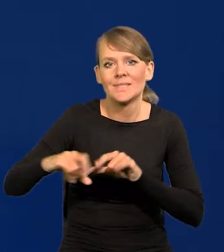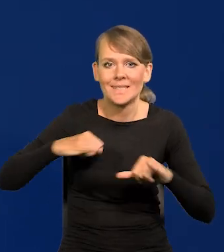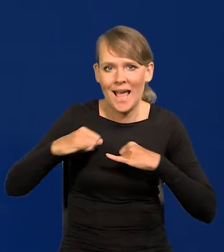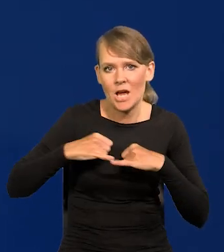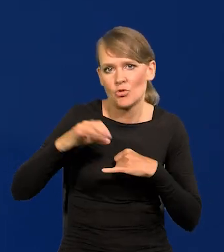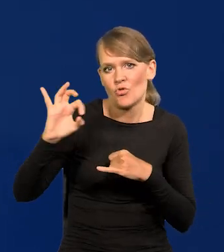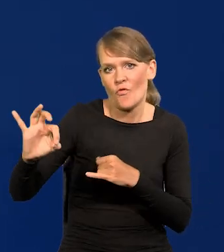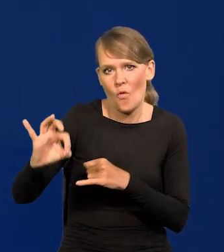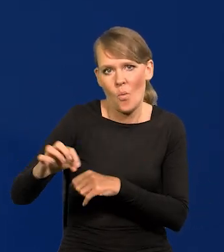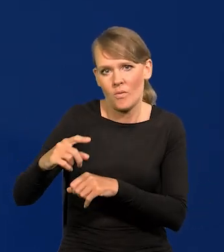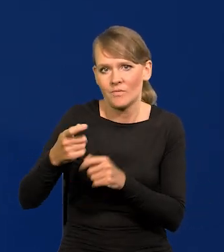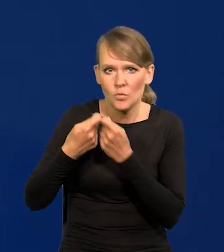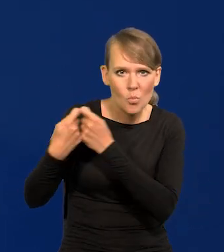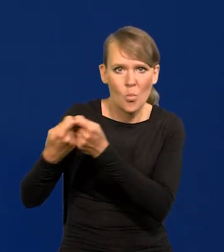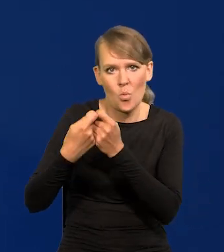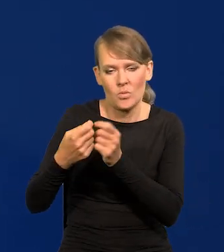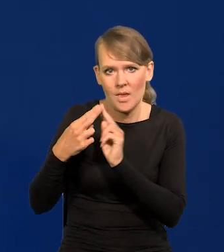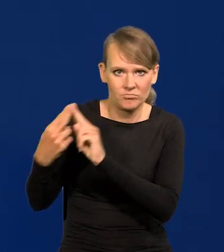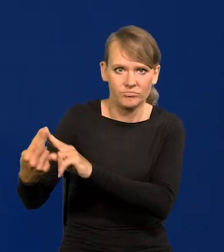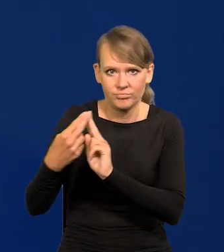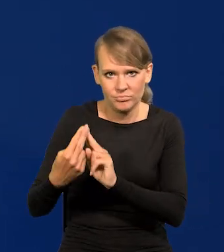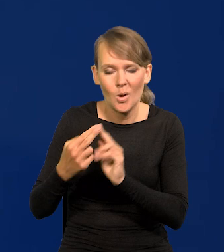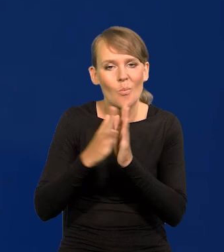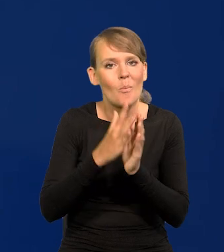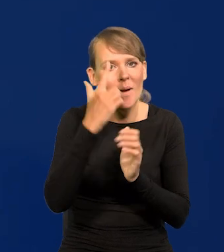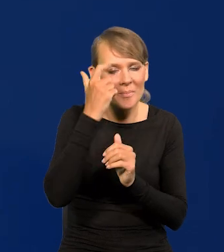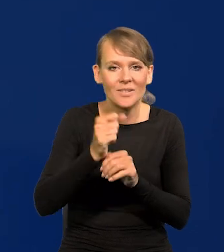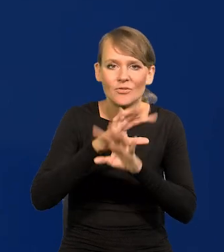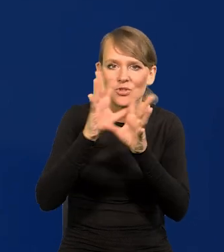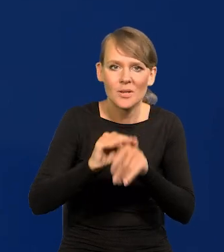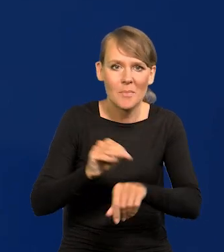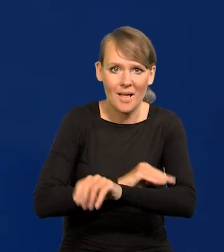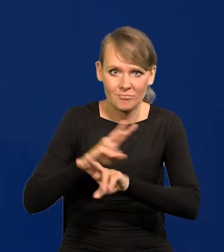Proszę pamiętać, że wszystkie materiały, które idą na Radę Polityki Pieniężnej,